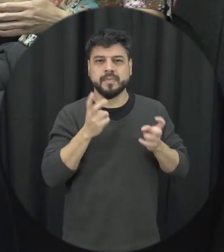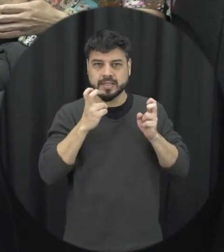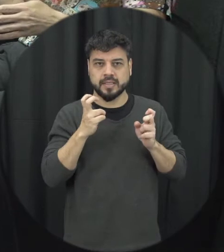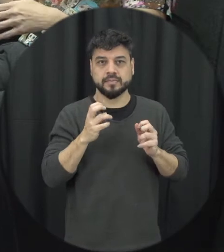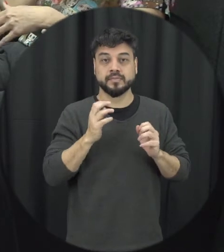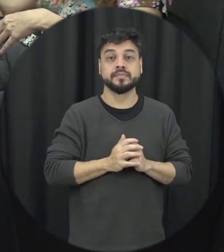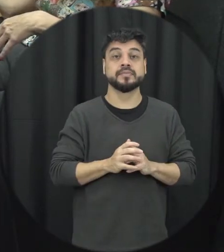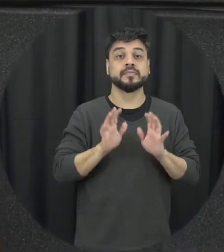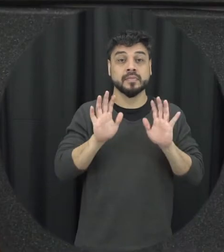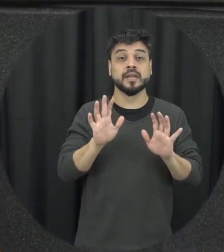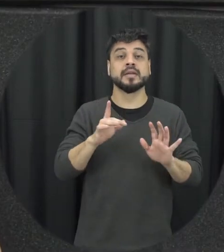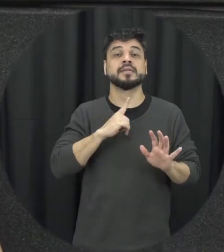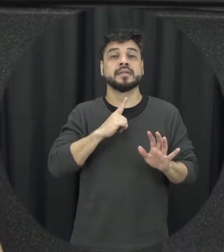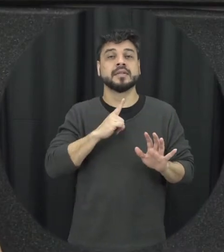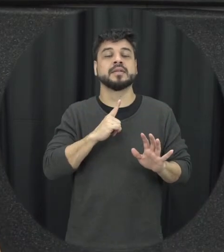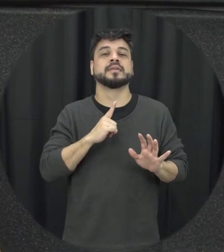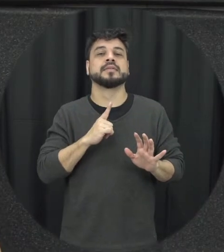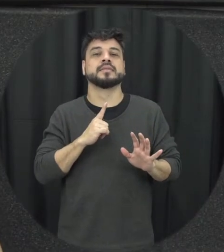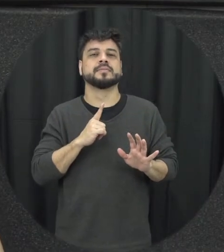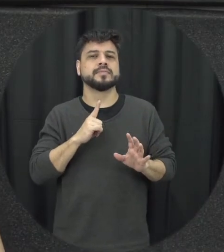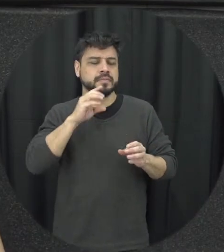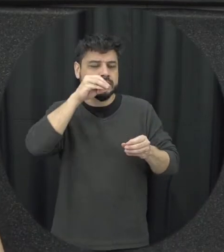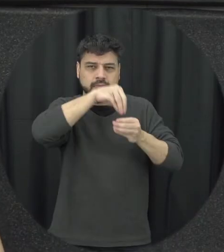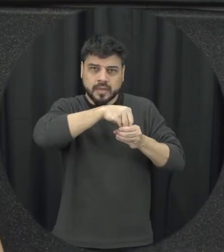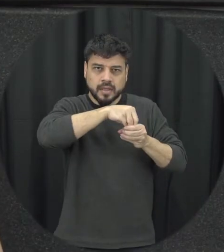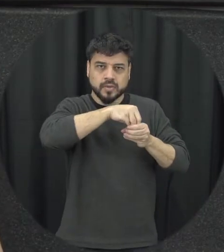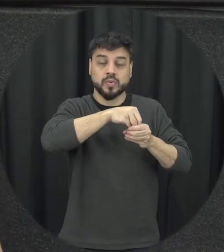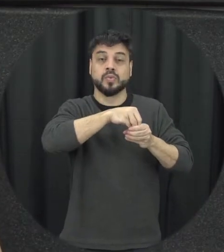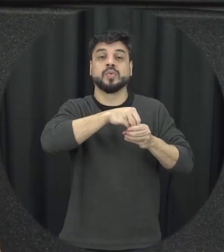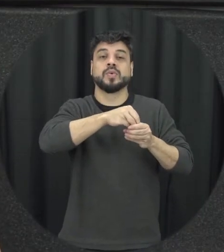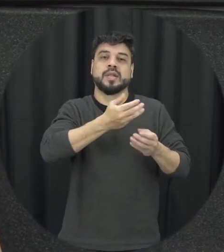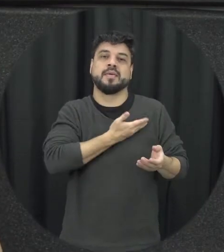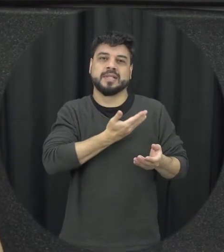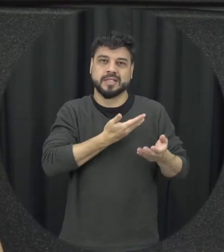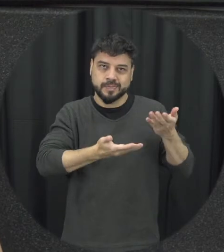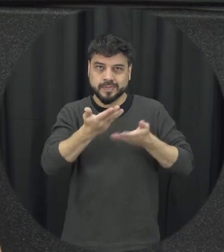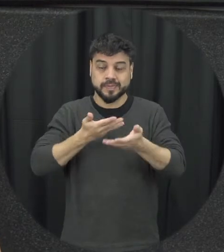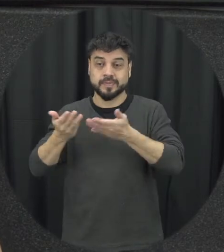as vezes a gente vê um casal de amigos que tá aí brigando que tem situações por exemplo além